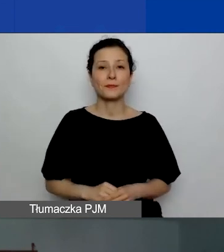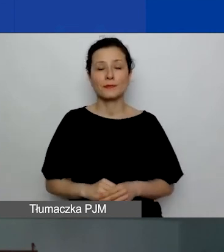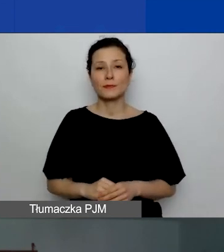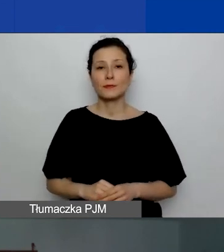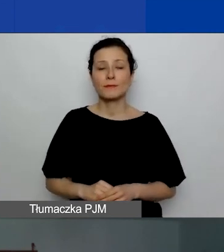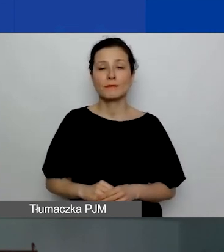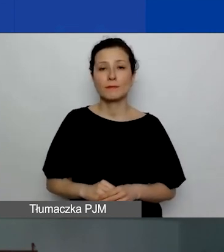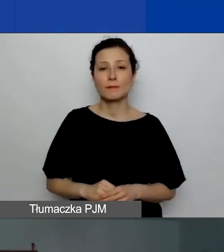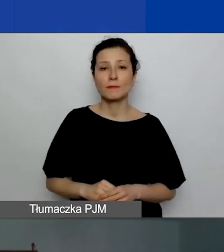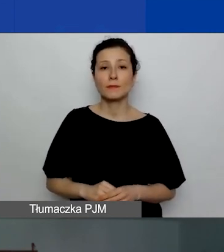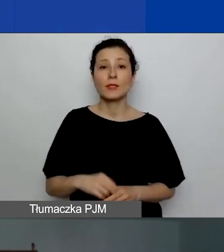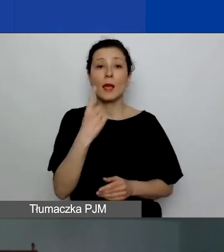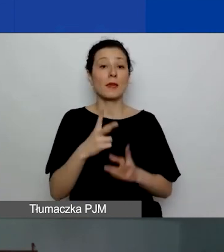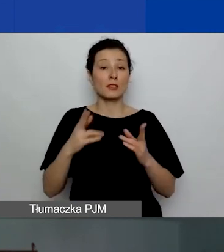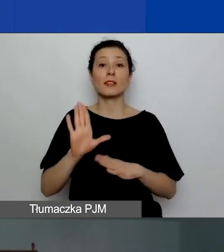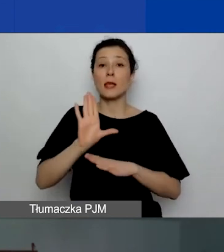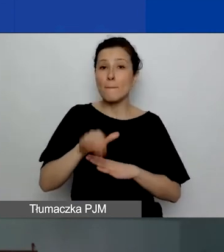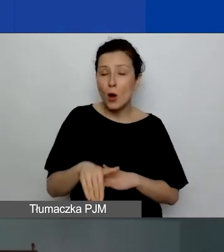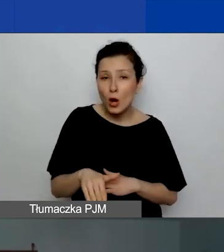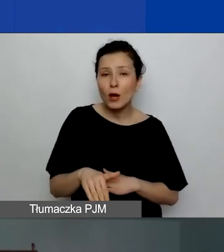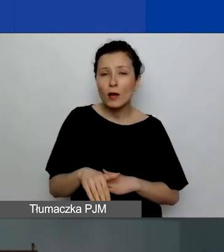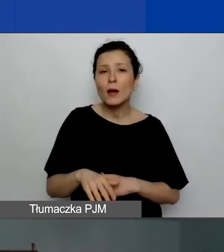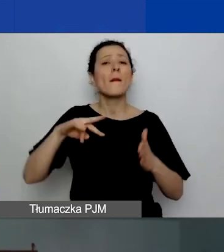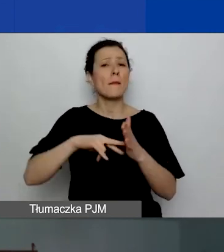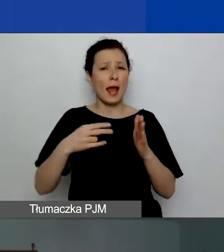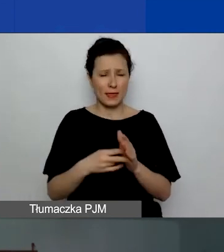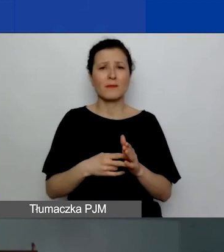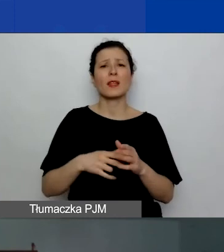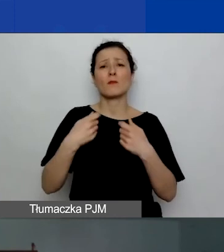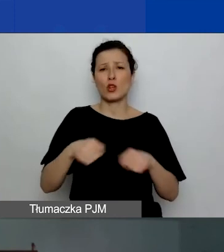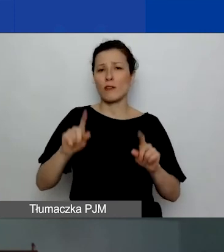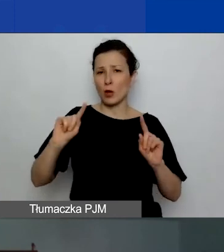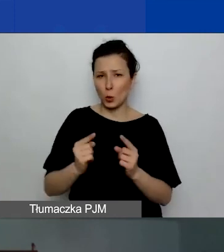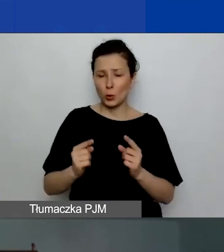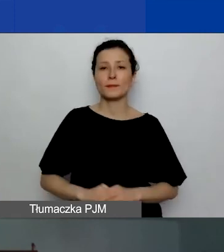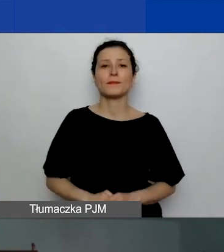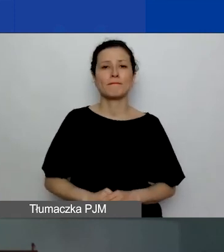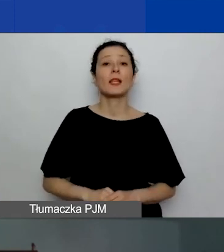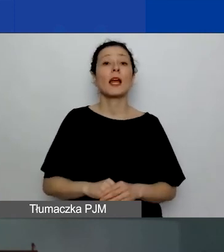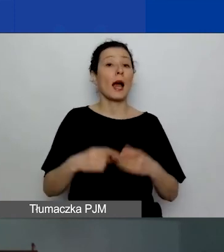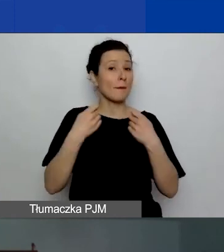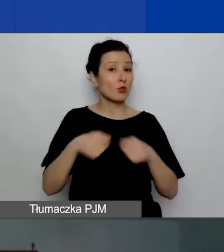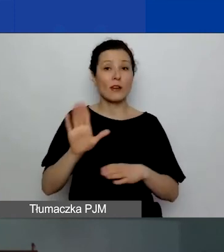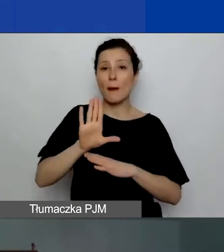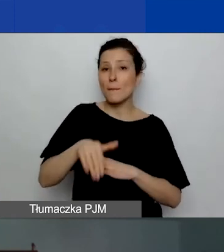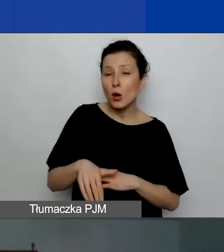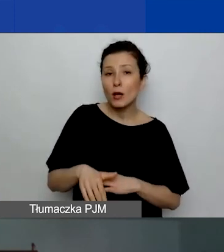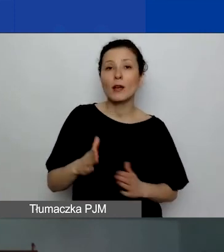Po pierwszej sesji przewidujemy krótką przerwę. Po przerwie będzie kolejna prezentacja,